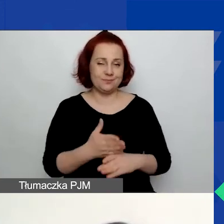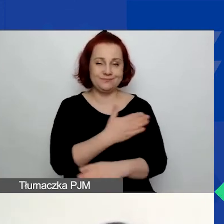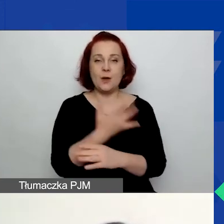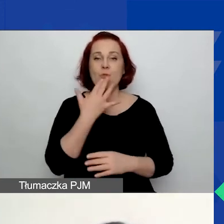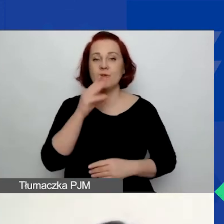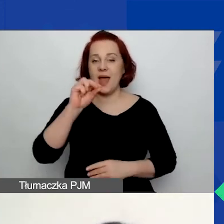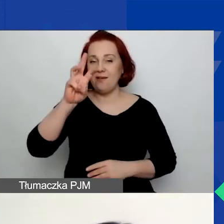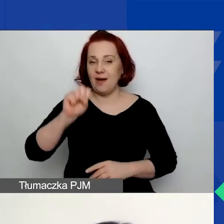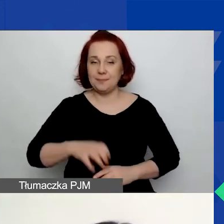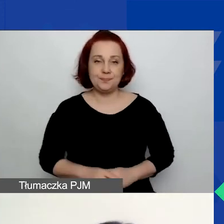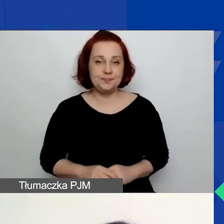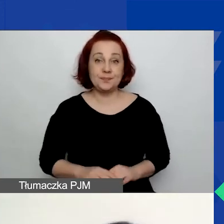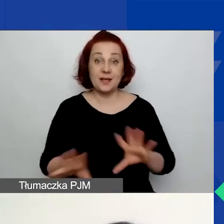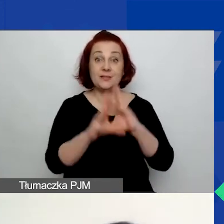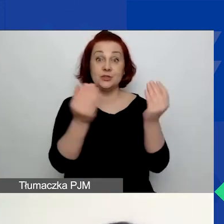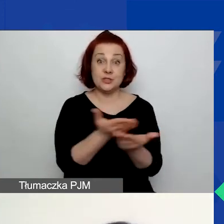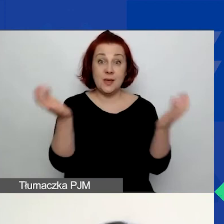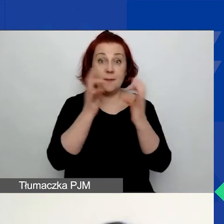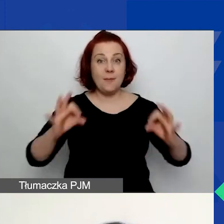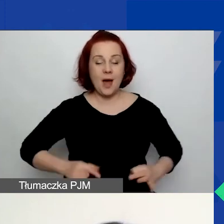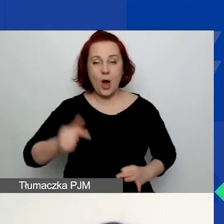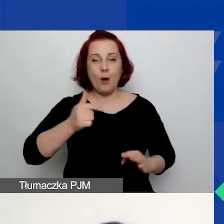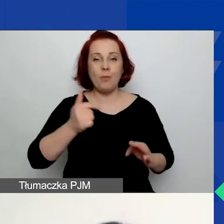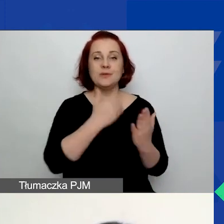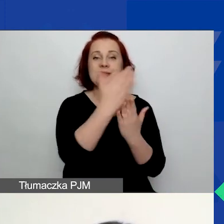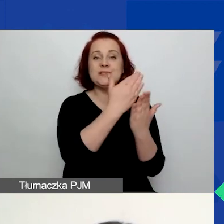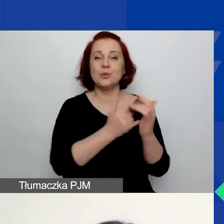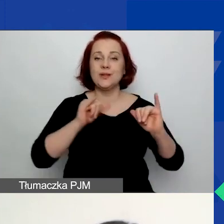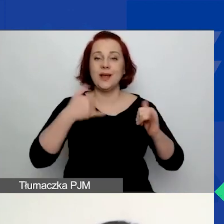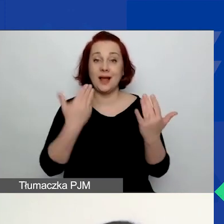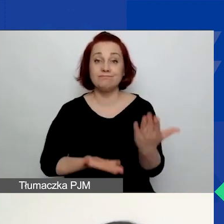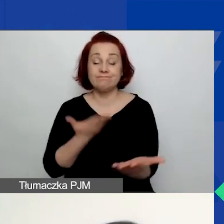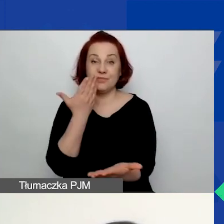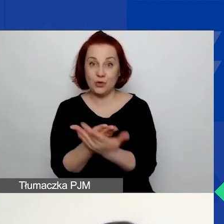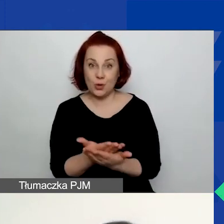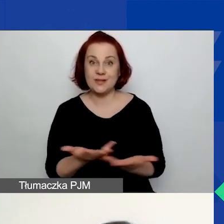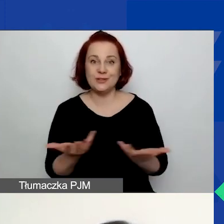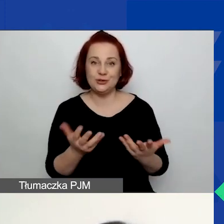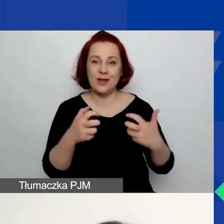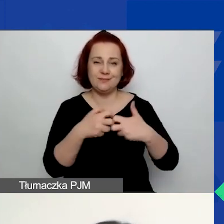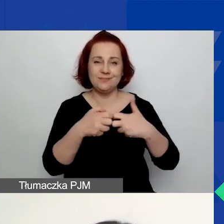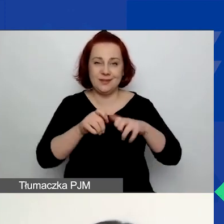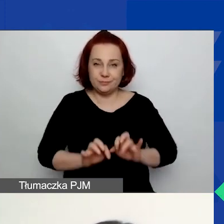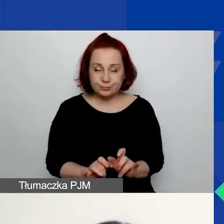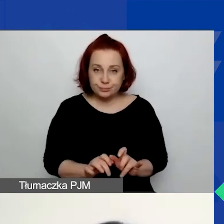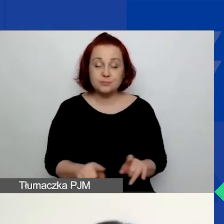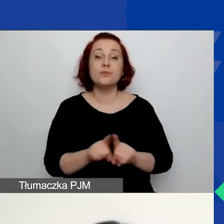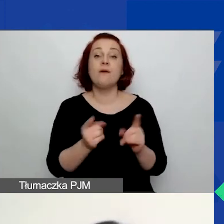Więc wszystkich z państwa obowiązuje instrukcja składania wniosków w generatorze, formularze wniosków.